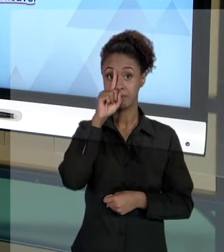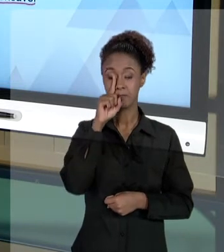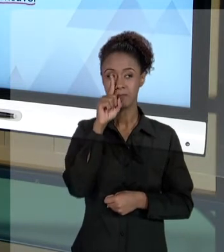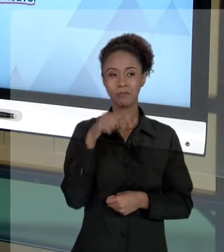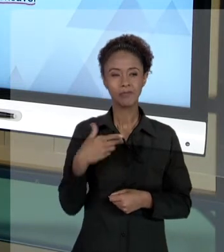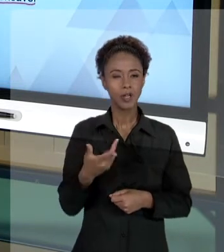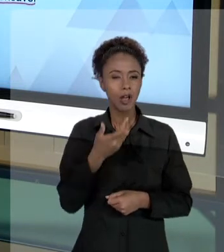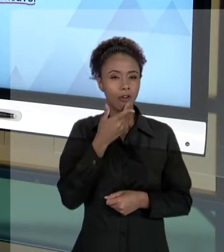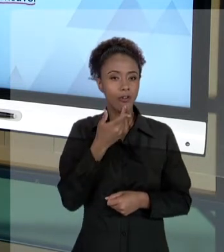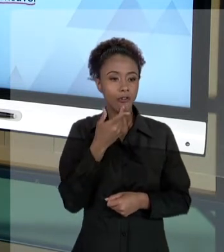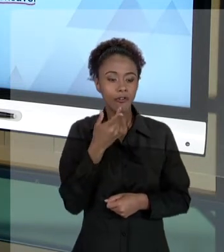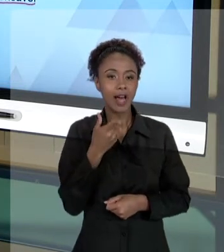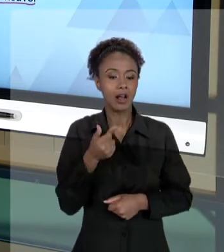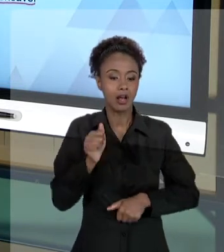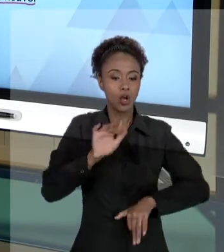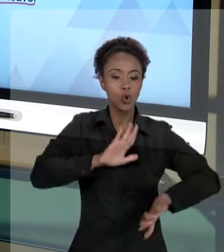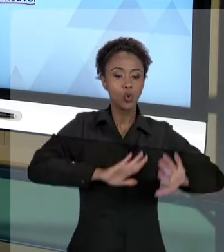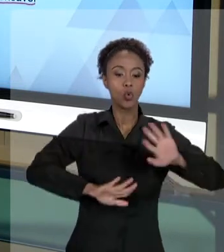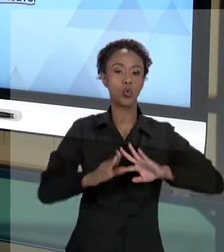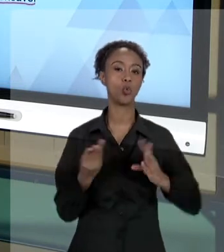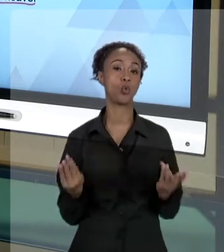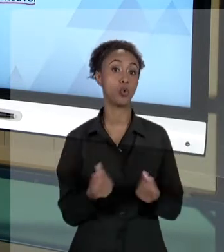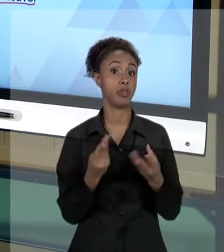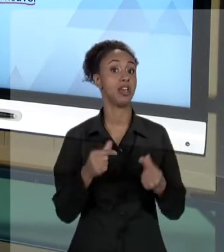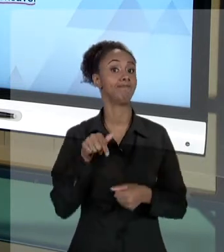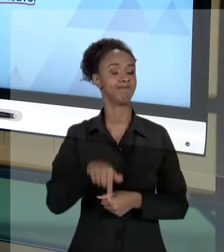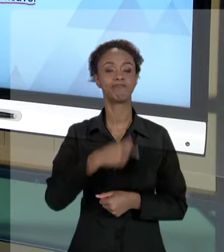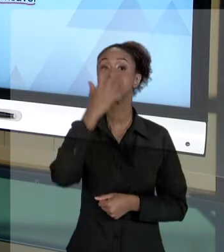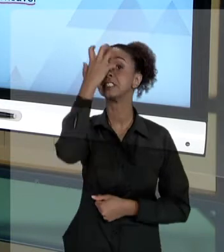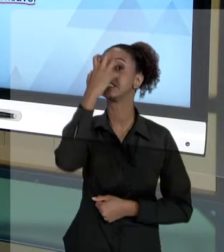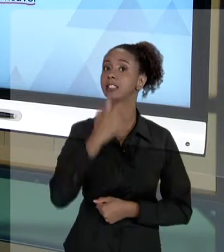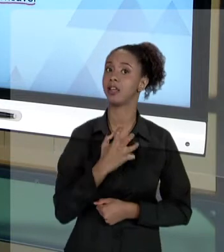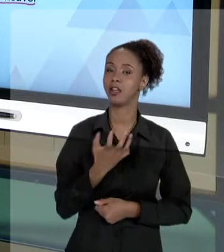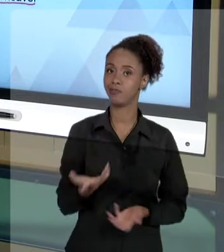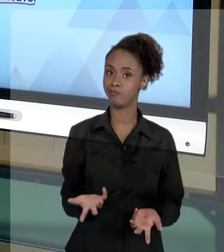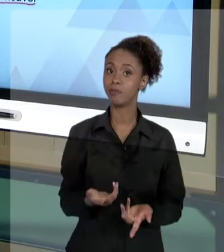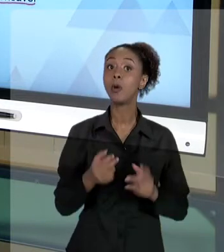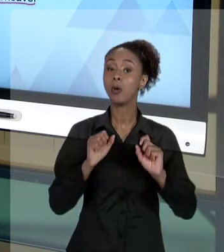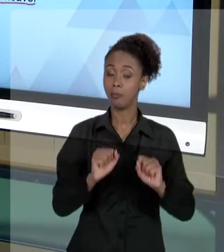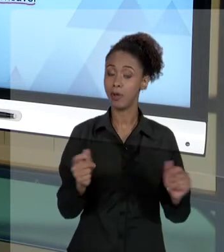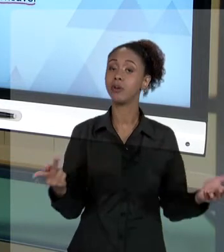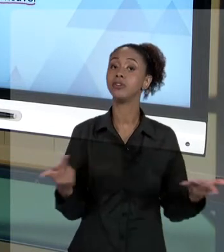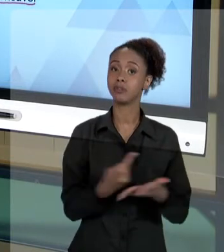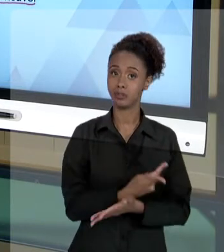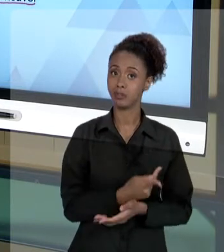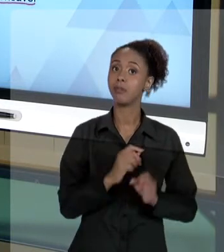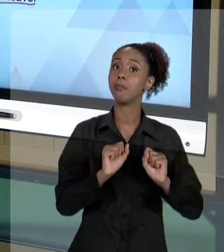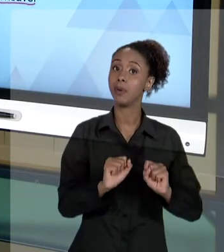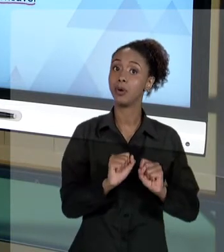ESSE TIPO DE CUIDADO, É UMA COISA MUITO SÉRIA, É UMA COISA MUITO SÉRIA QUE PODE ACONTECER COM O SERVIDOR PÚBLICO. E TEM QUE SER ASSIM, PORQUE O